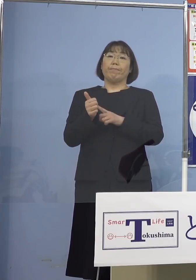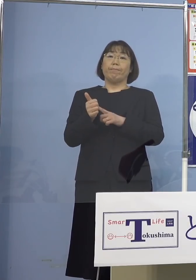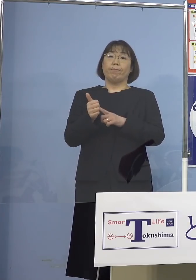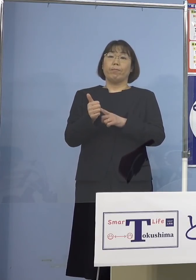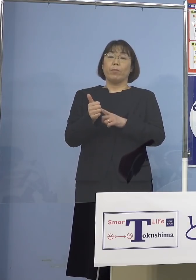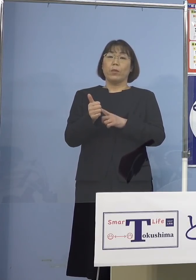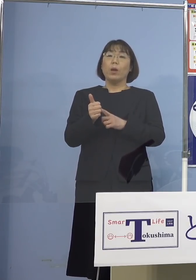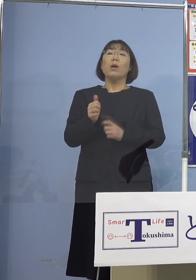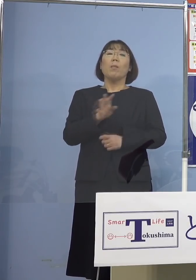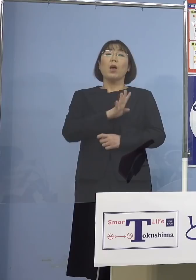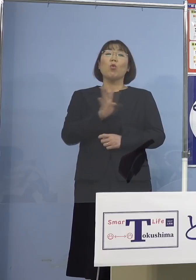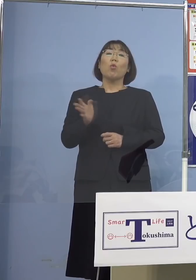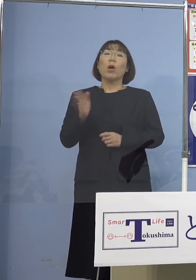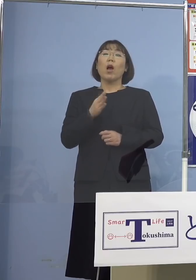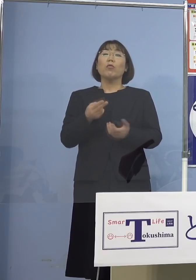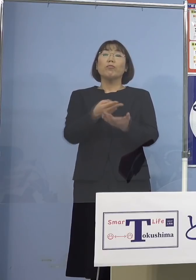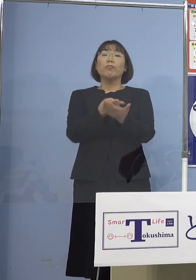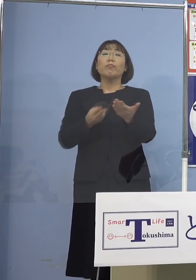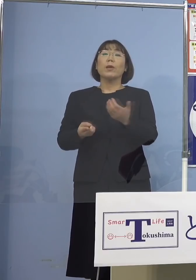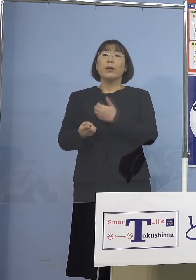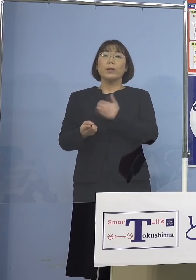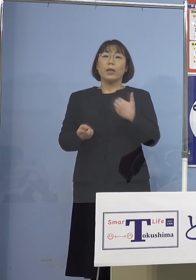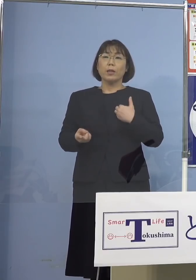退院出来る でもそれだけですまないんですね